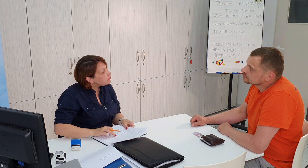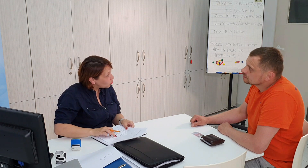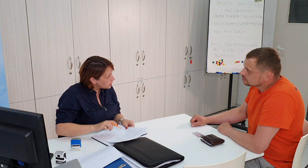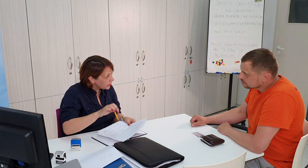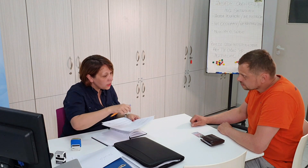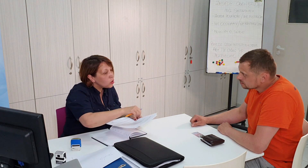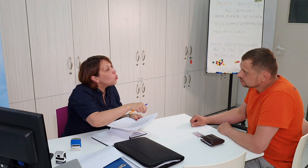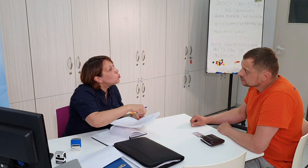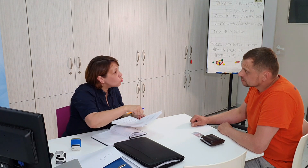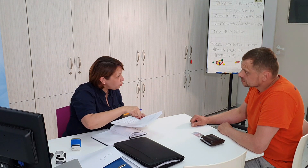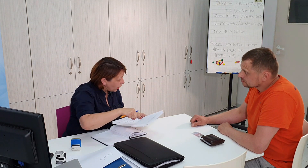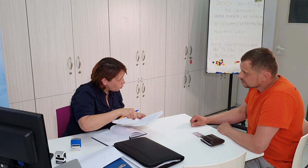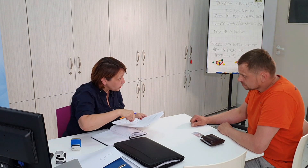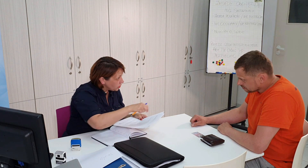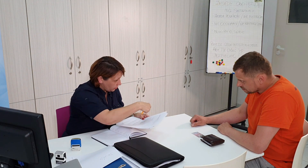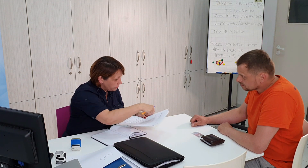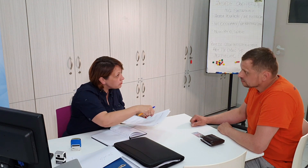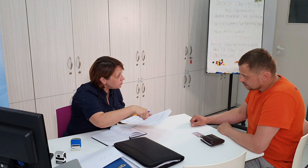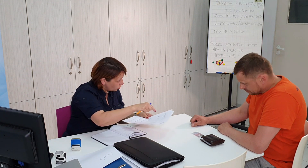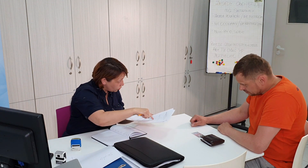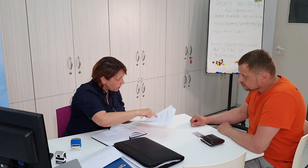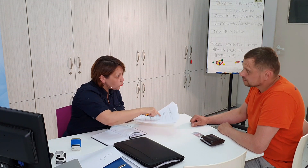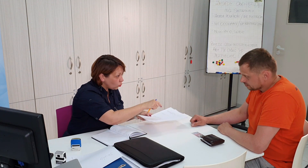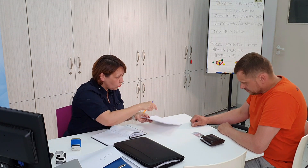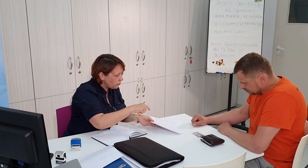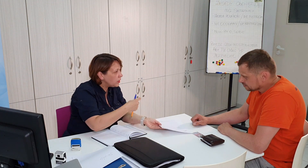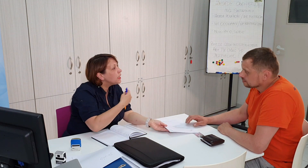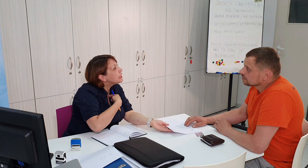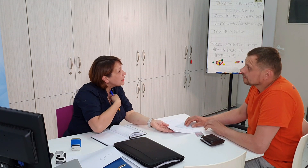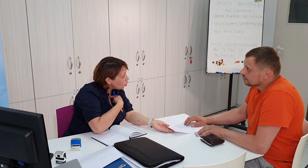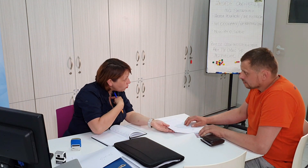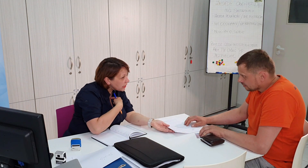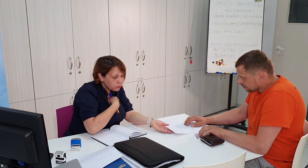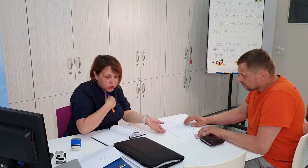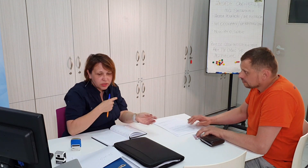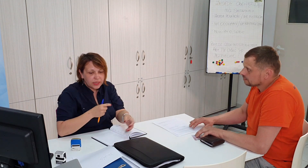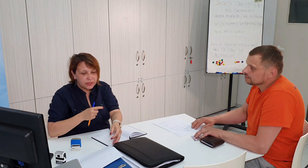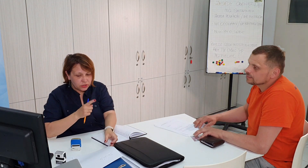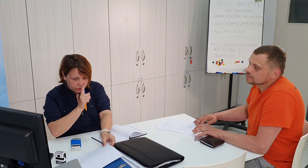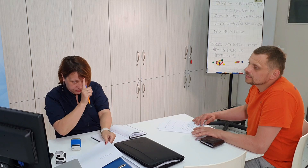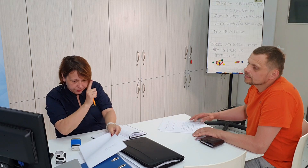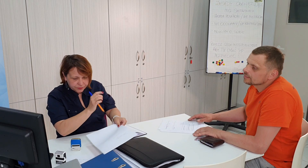wniosek uzupełnić, dobrze tu, i do mnie przynieść